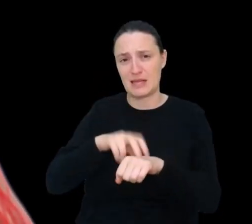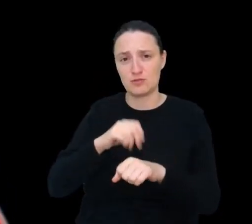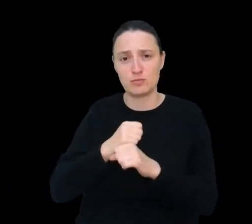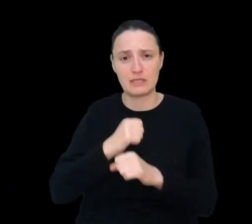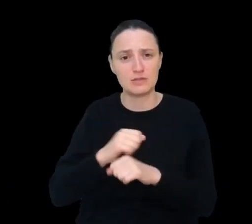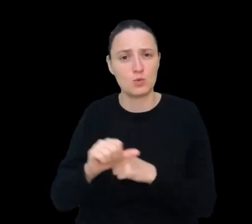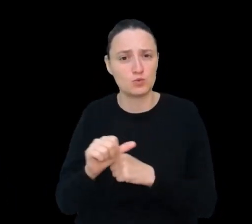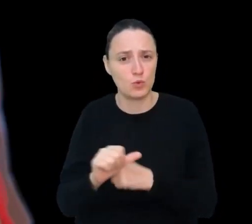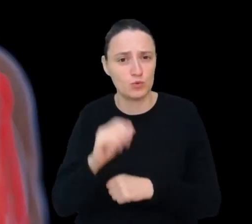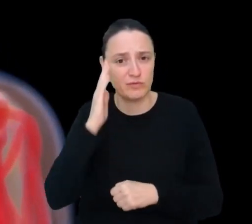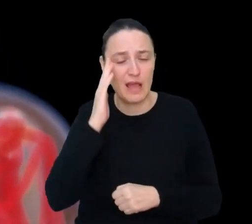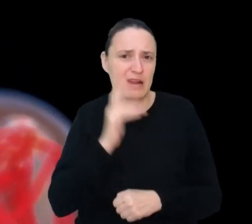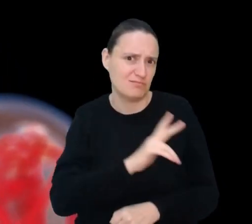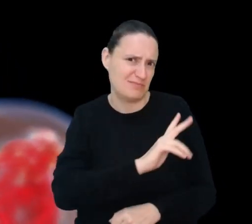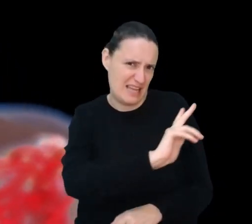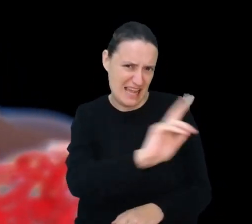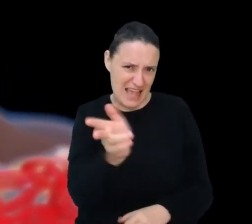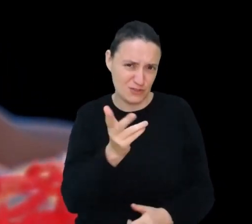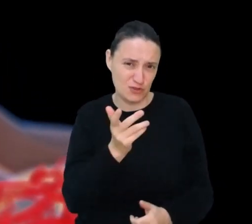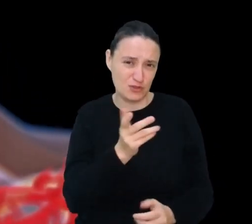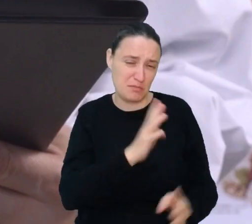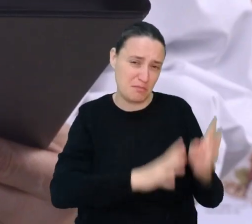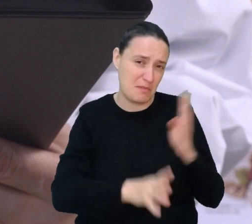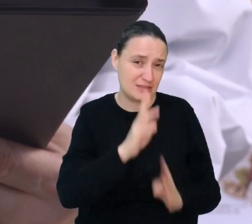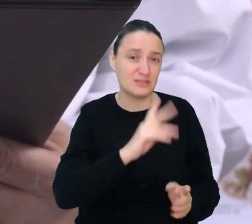Ale czy wszyscy pacjenci słuchają zaleceń lekarza?